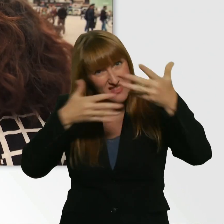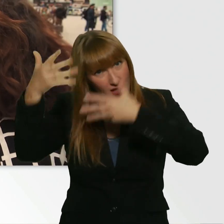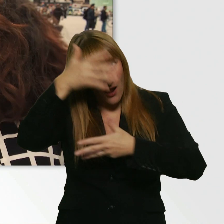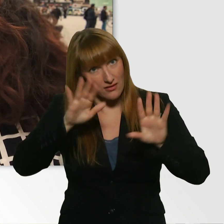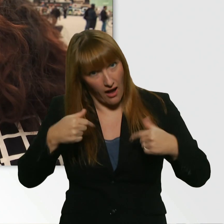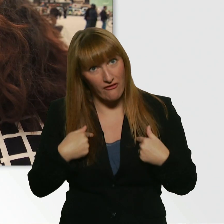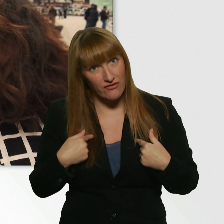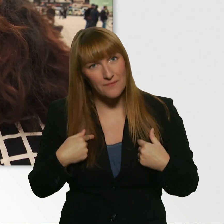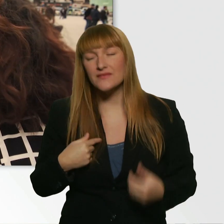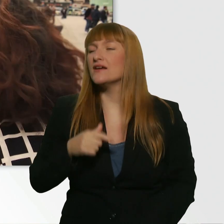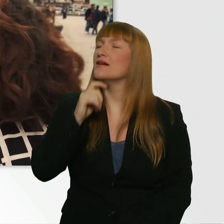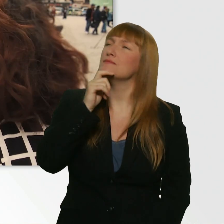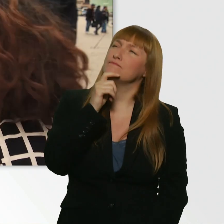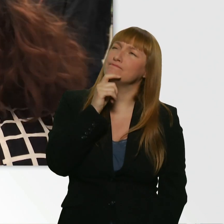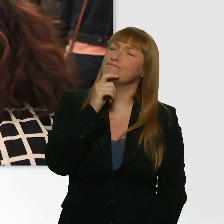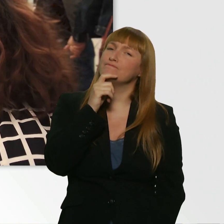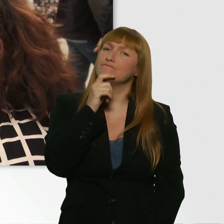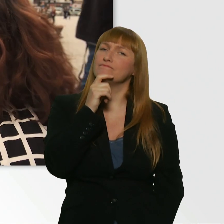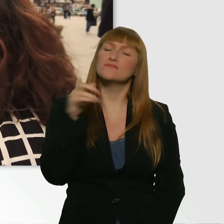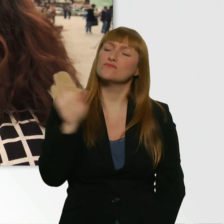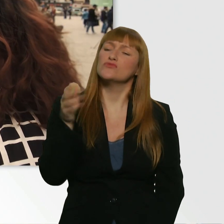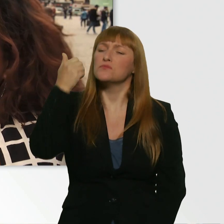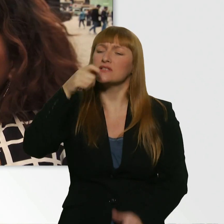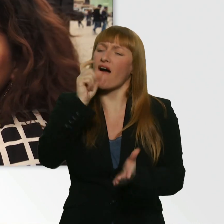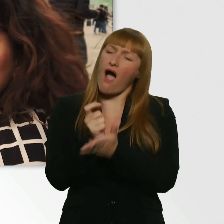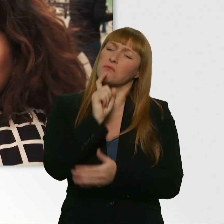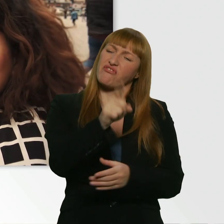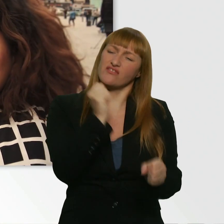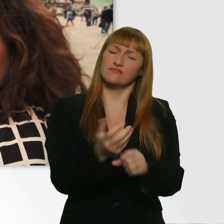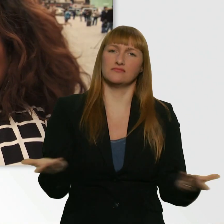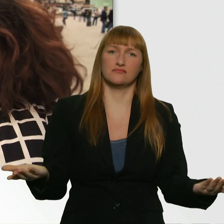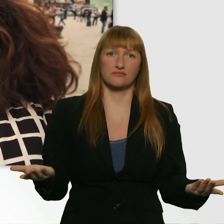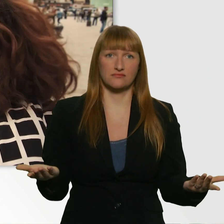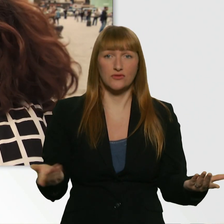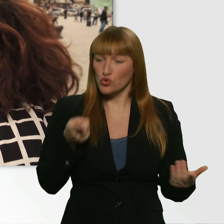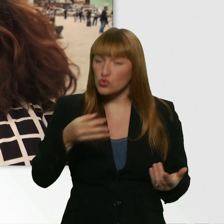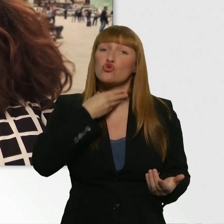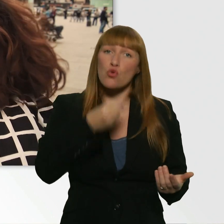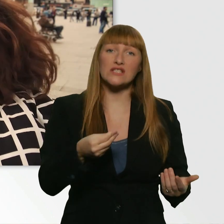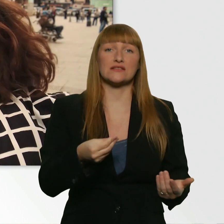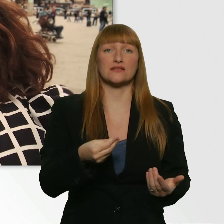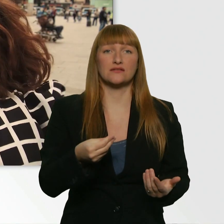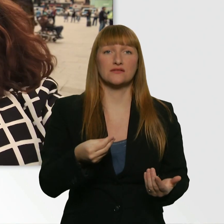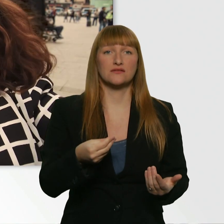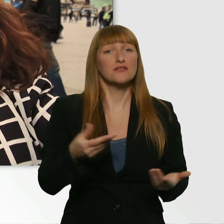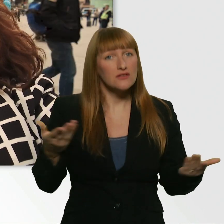Nee, ich würds lieber dreist halten. - Okay. Na gut. Du hast Durst. Und von mir aus hast du den ganzen Tag nichts getrunken.